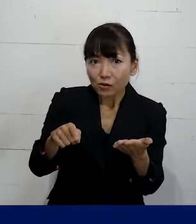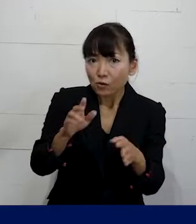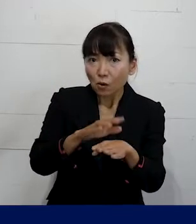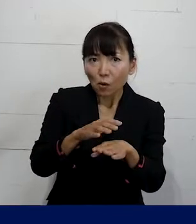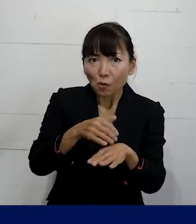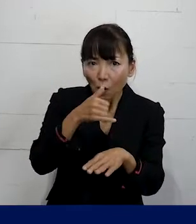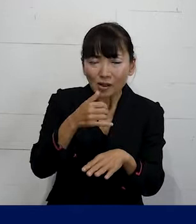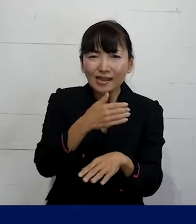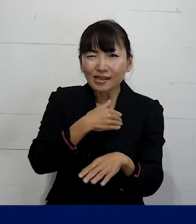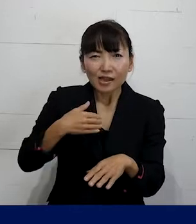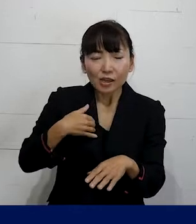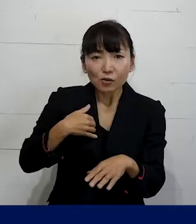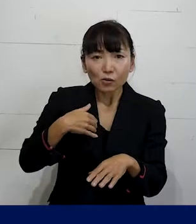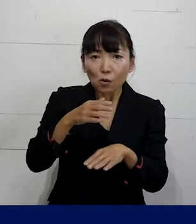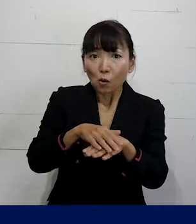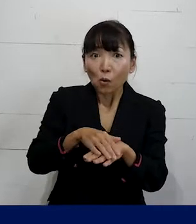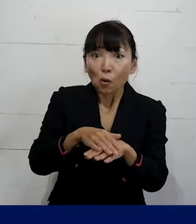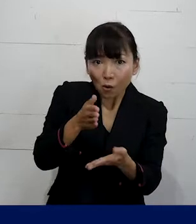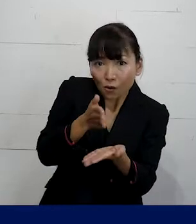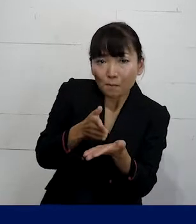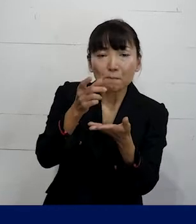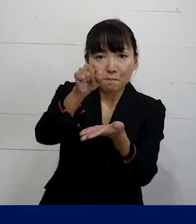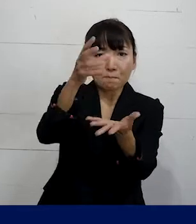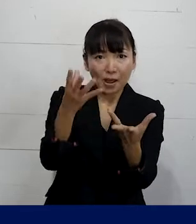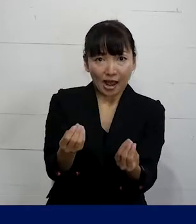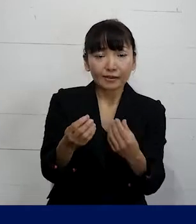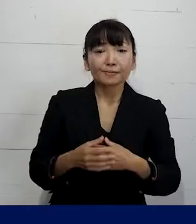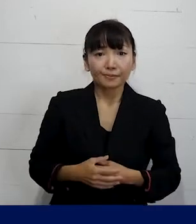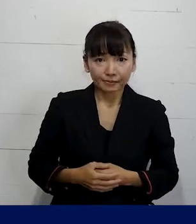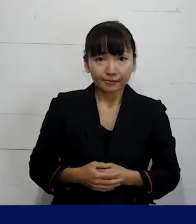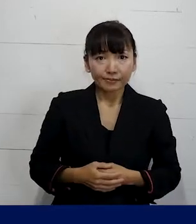できるのかということをご説明しました